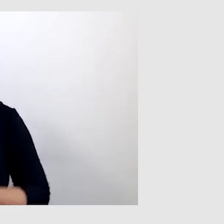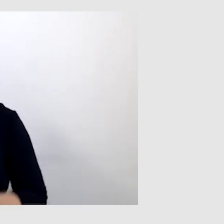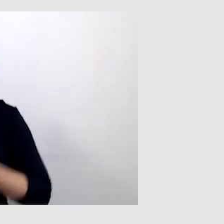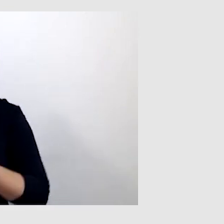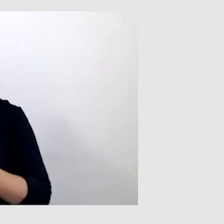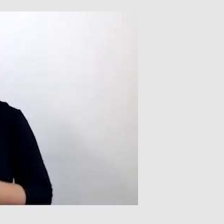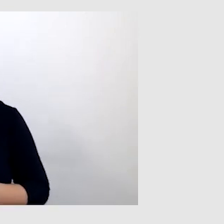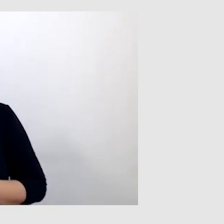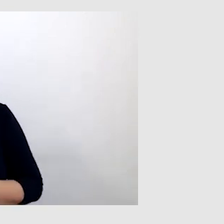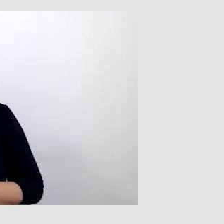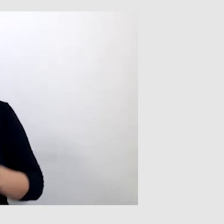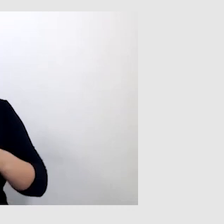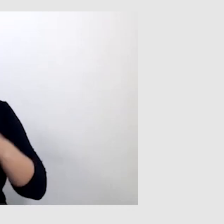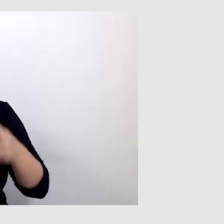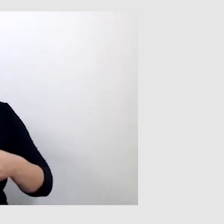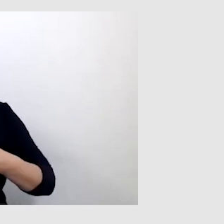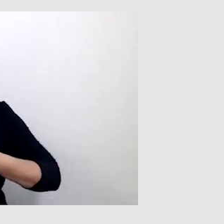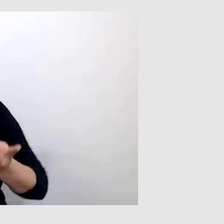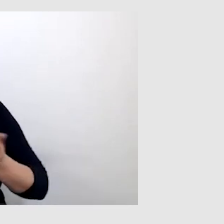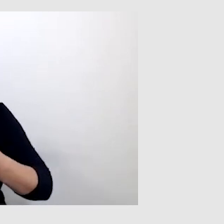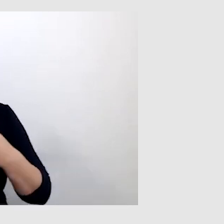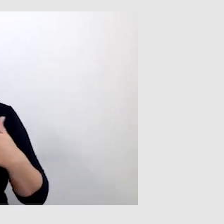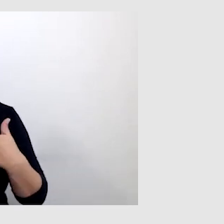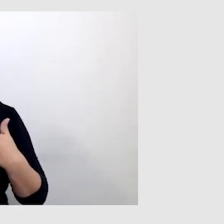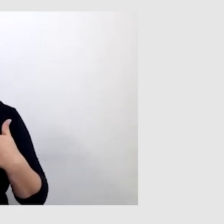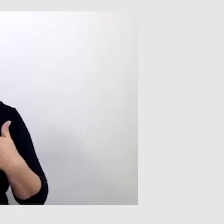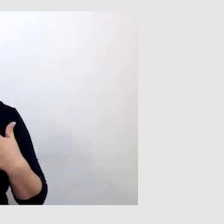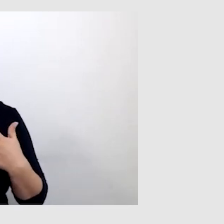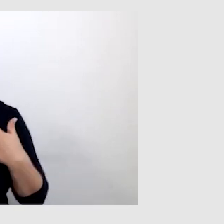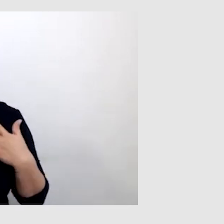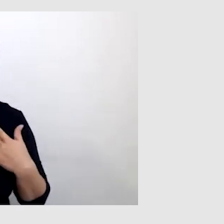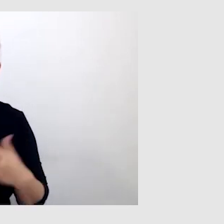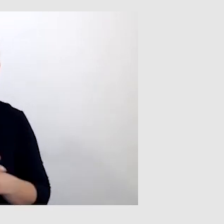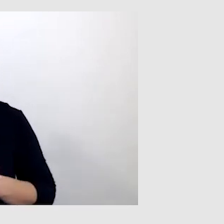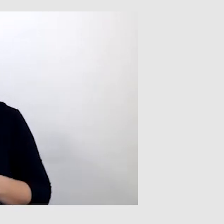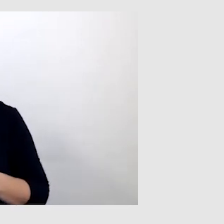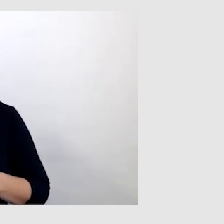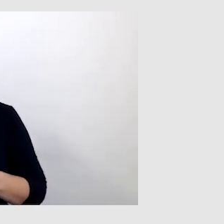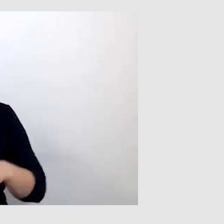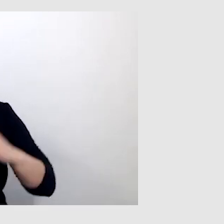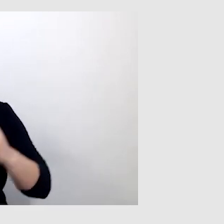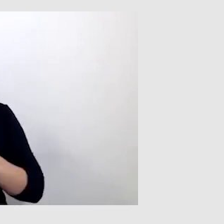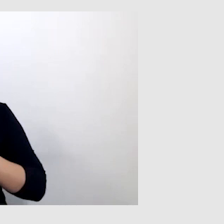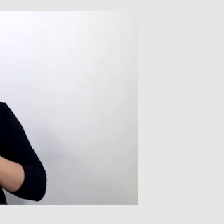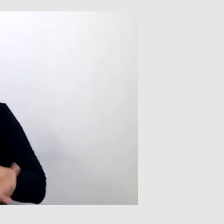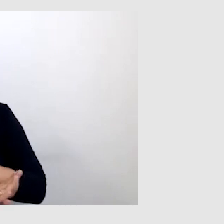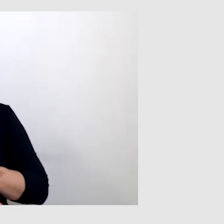PAWEŁ: W trakcie transmisji na żywo na początku byłem wykluczony. Wszędzie tak mówię,